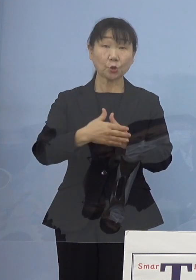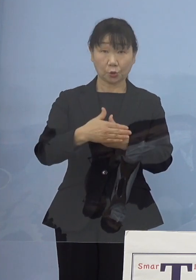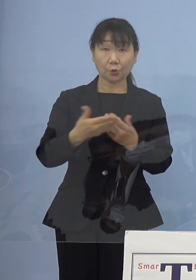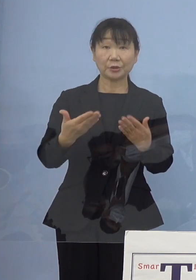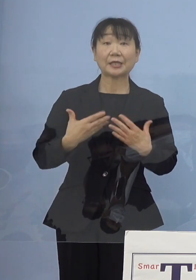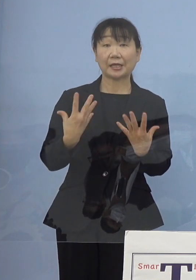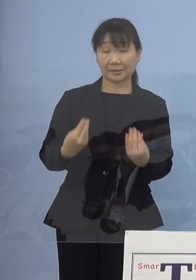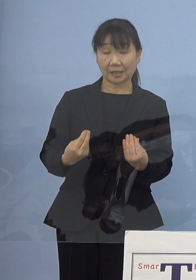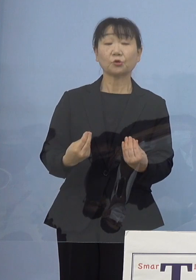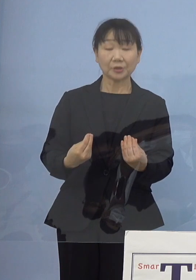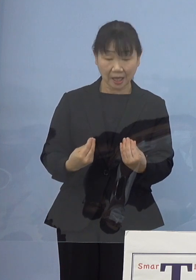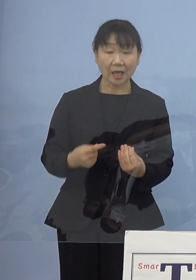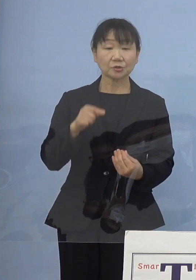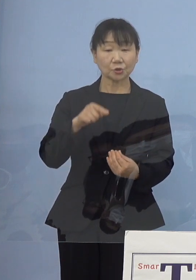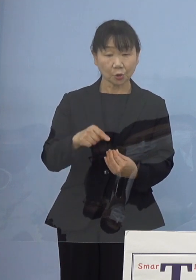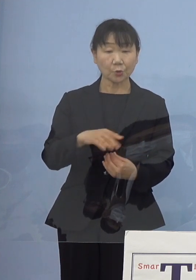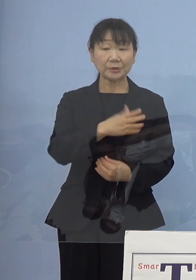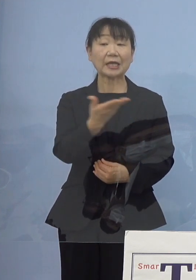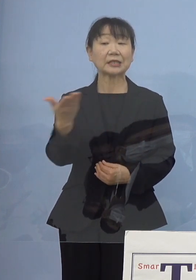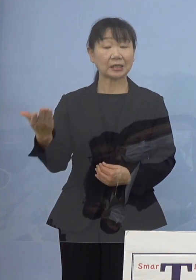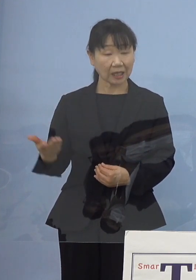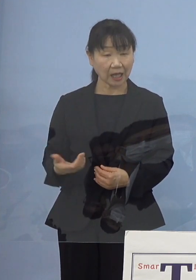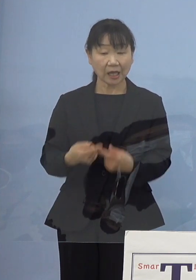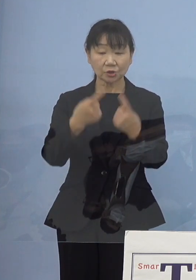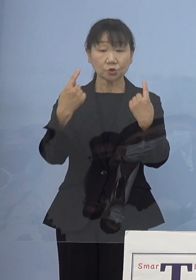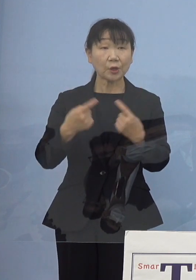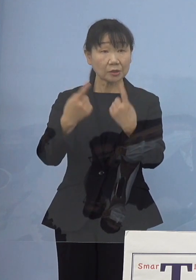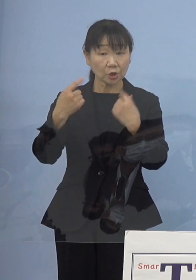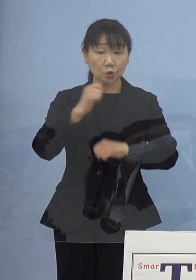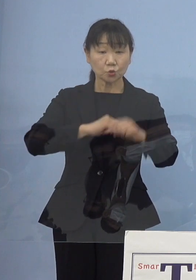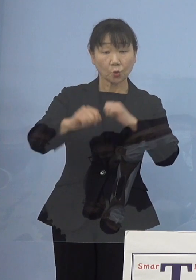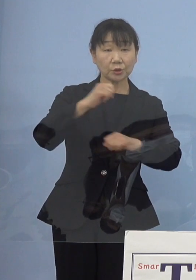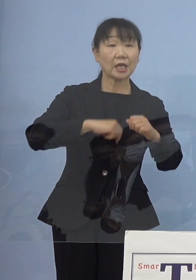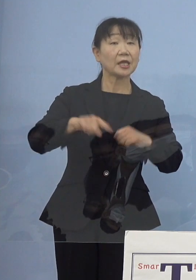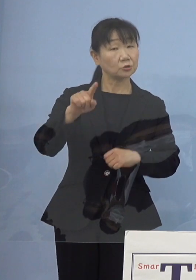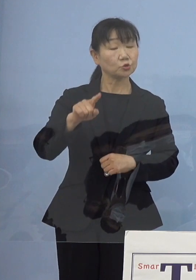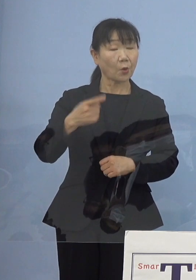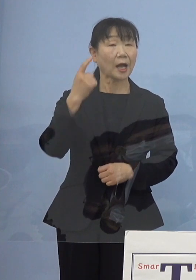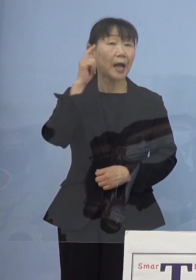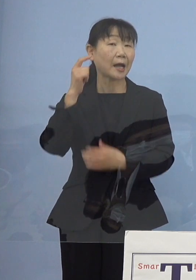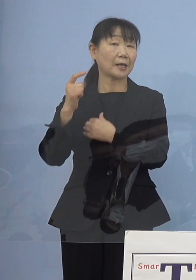こうした皆さん方がそれぞれ動いていく ということは当然考え得るのではないかと